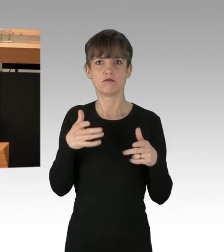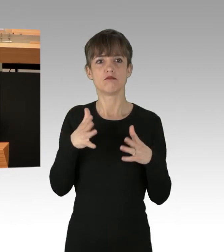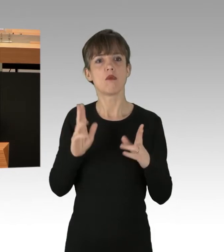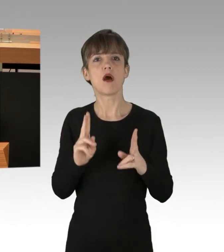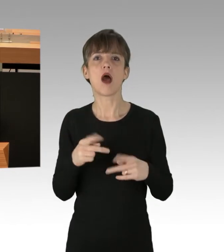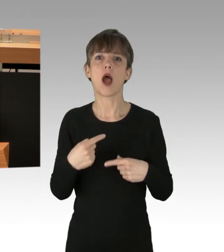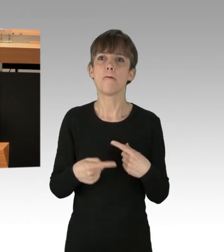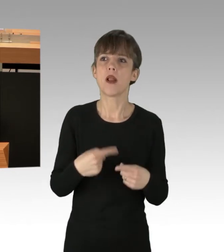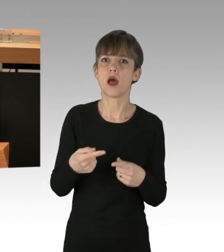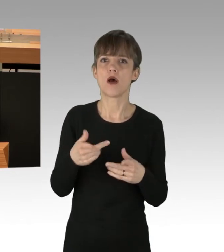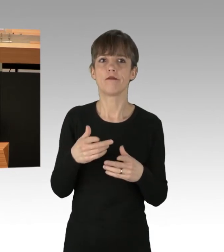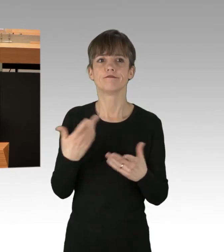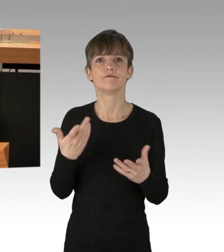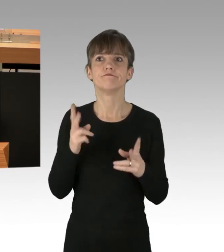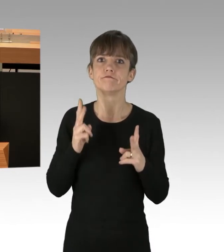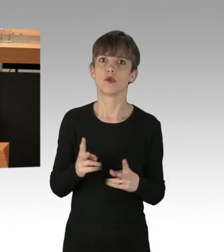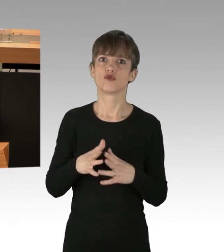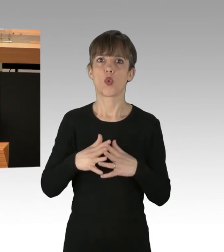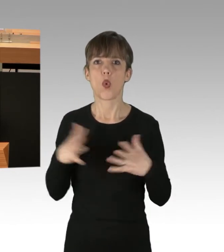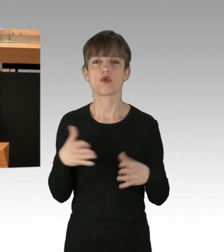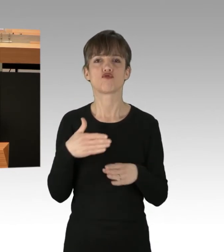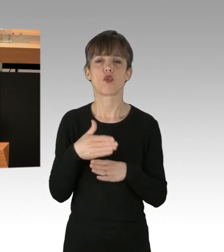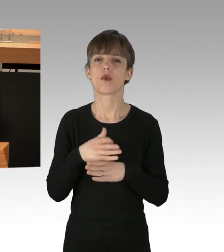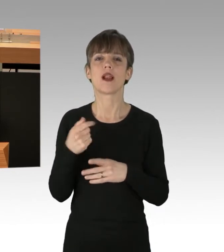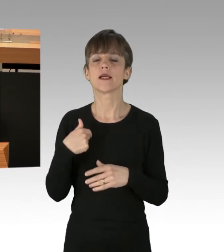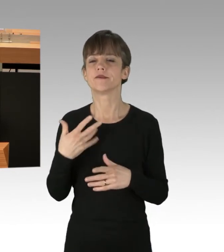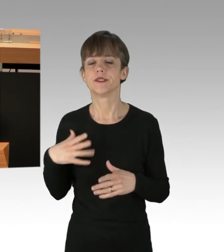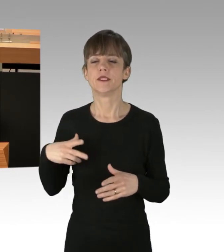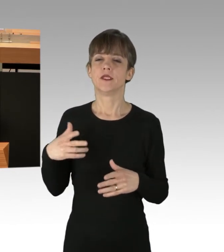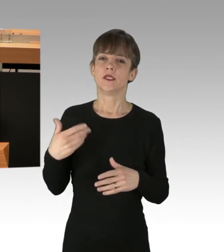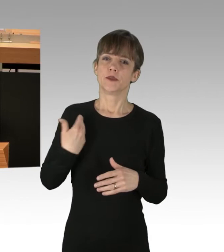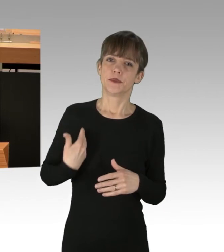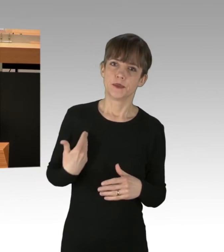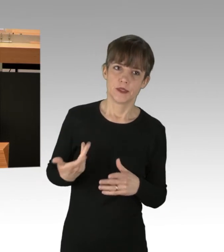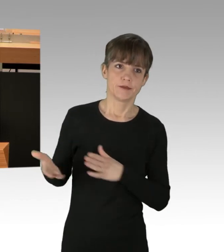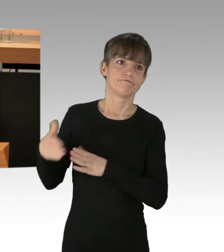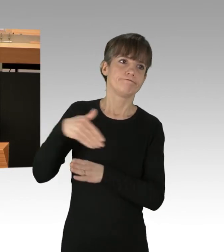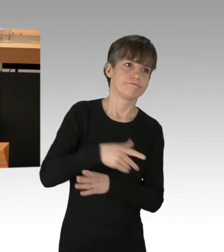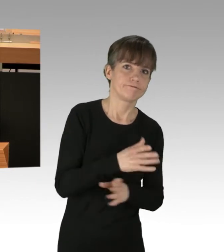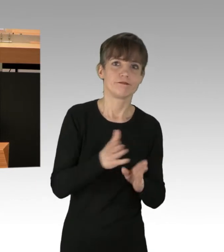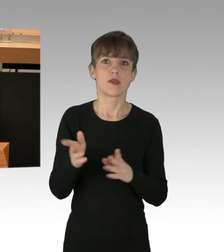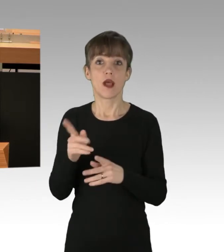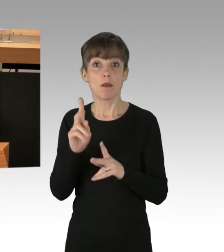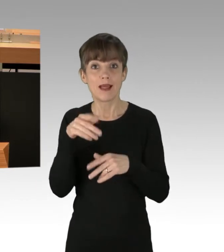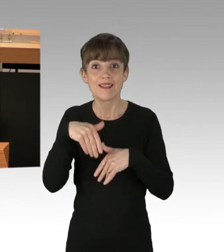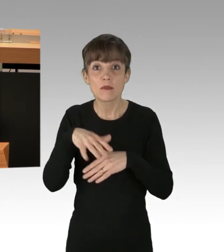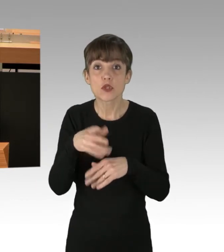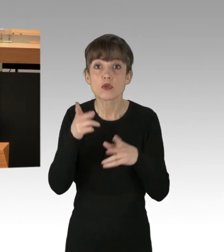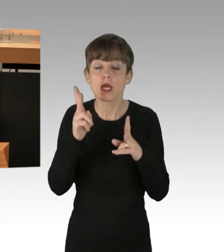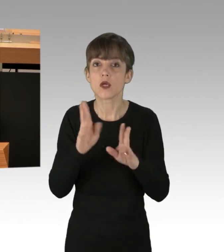Auch wenn es Unannehmlichkeiten gibt, ist und bleibt das Demonstrationsrecht ein hohes Gut, welches geschützt werden muss.